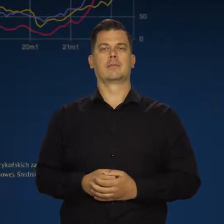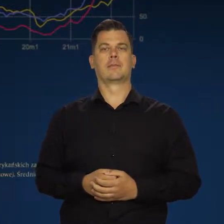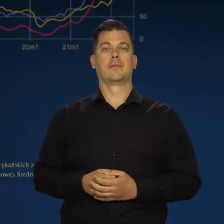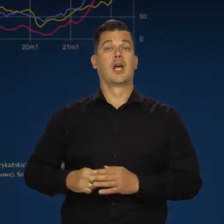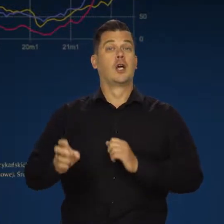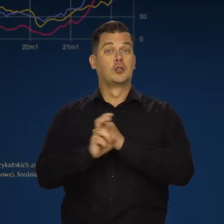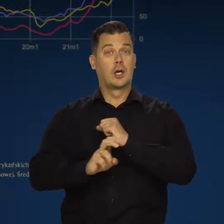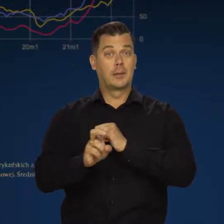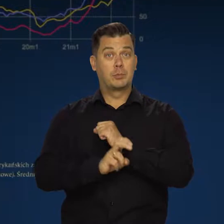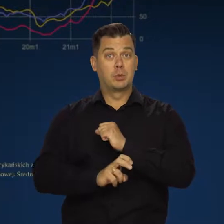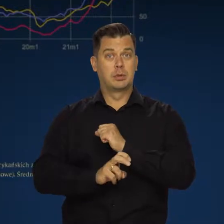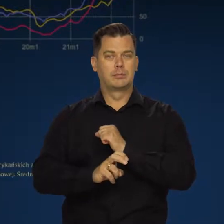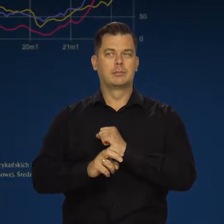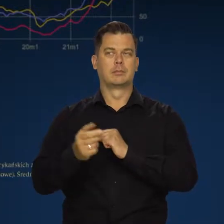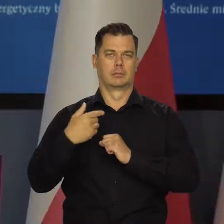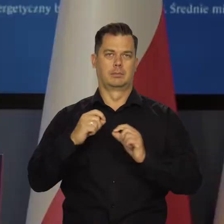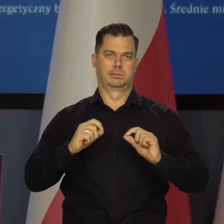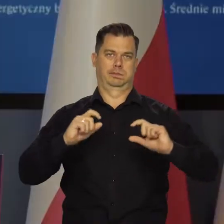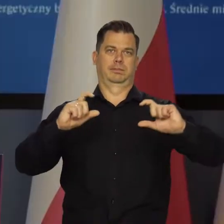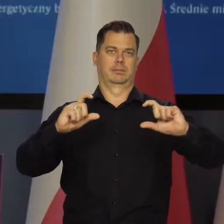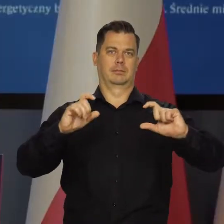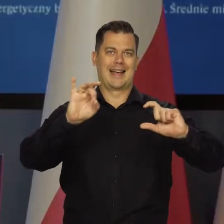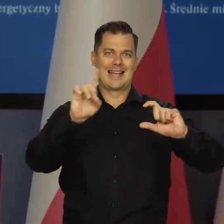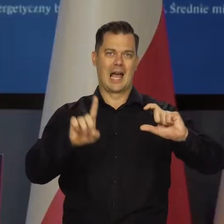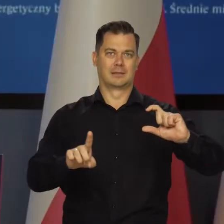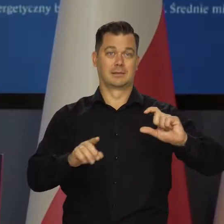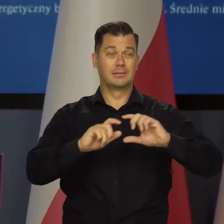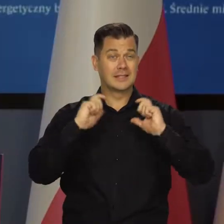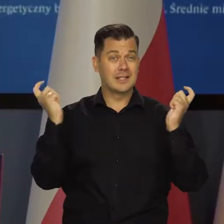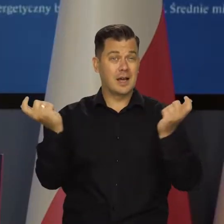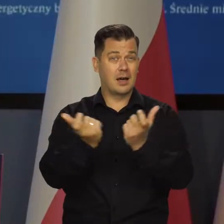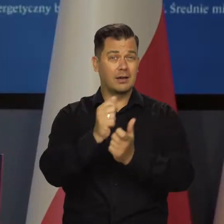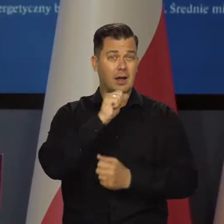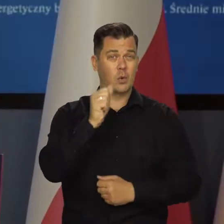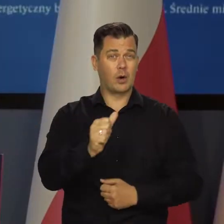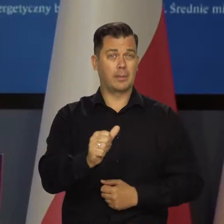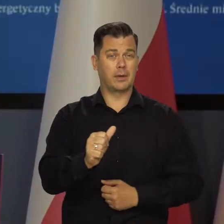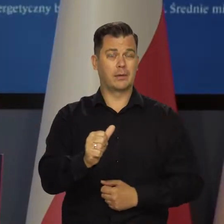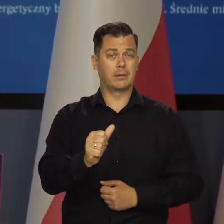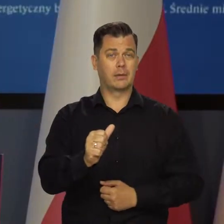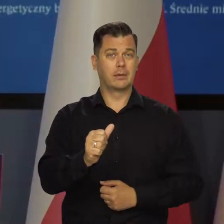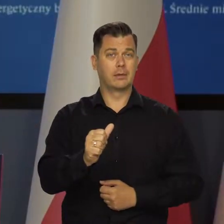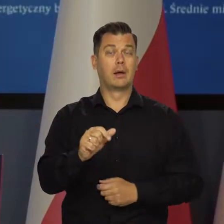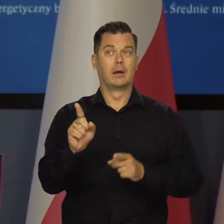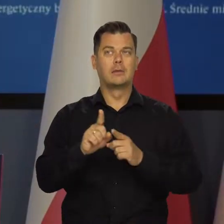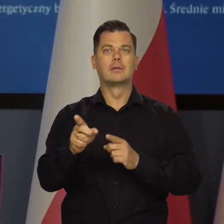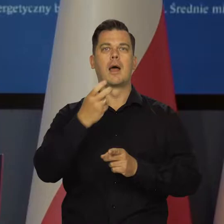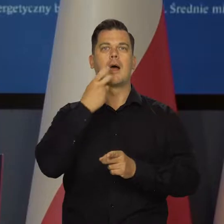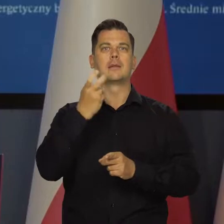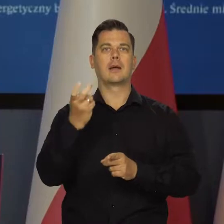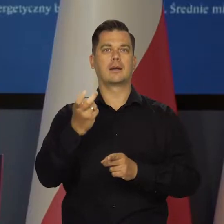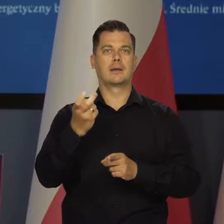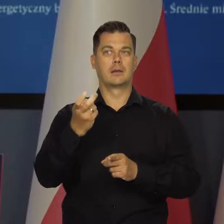W sierpniu mieliśmy kolejny wzrost cen gazu w całej Europie, a także wzrost kontraktów na energię elektryczną.